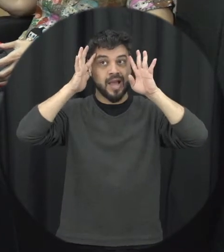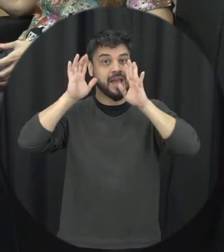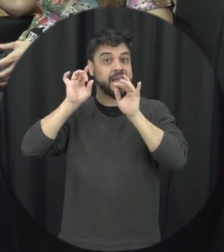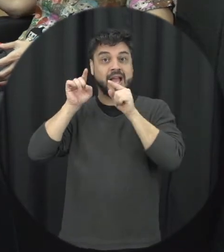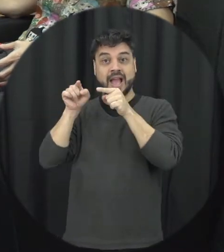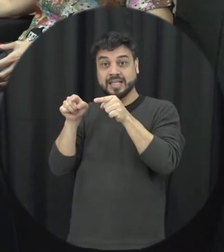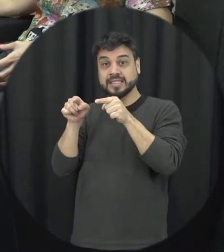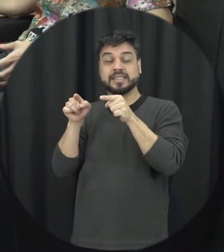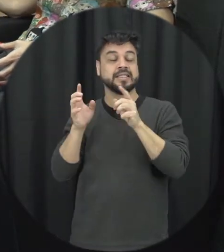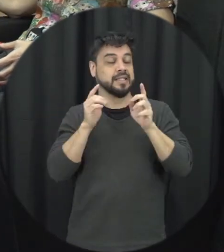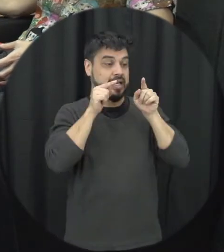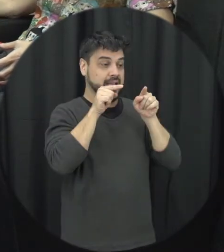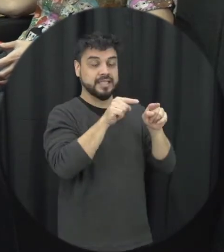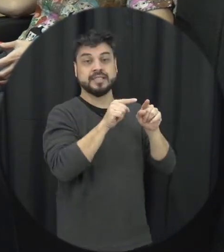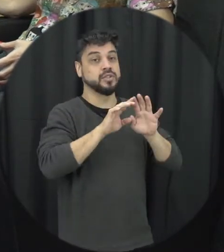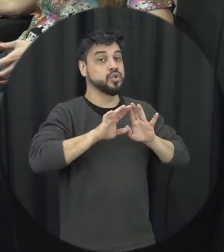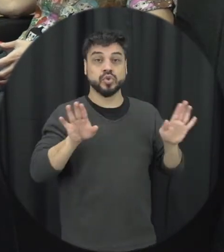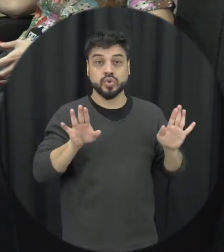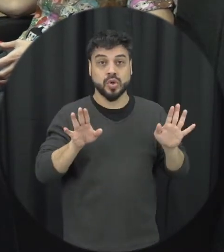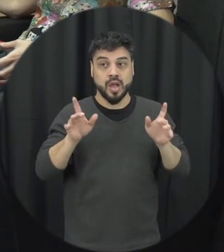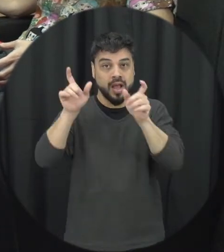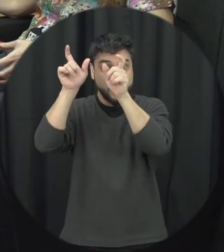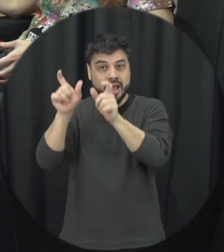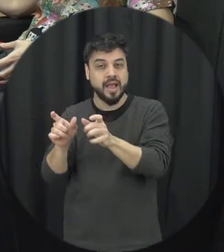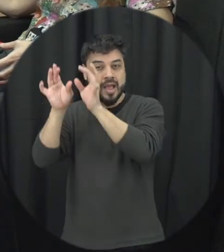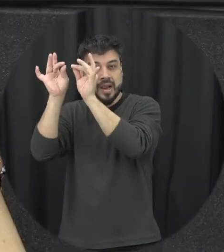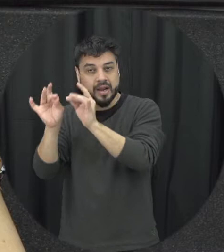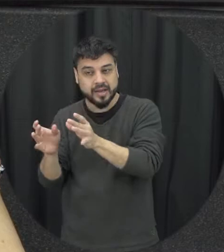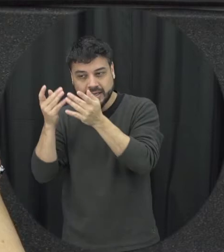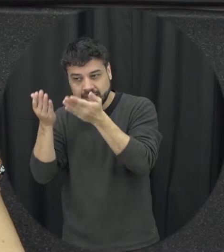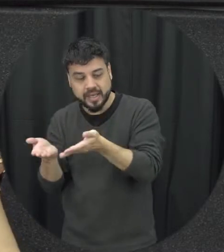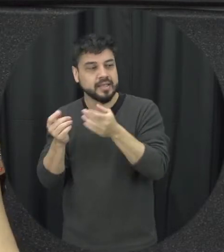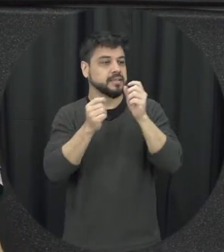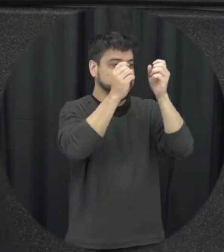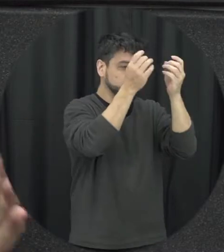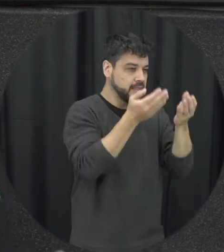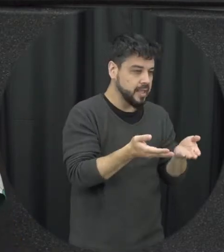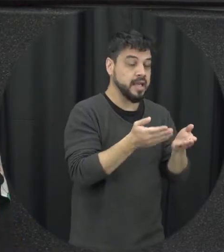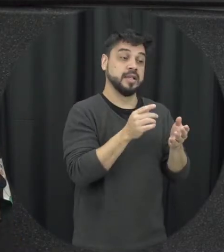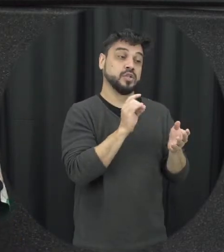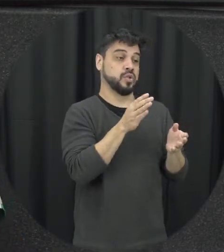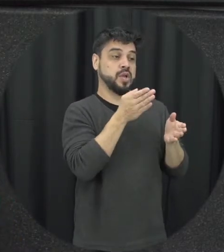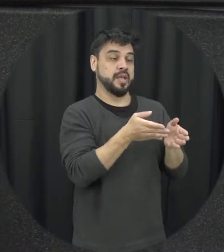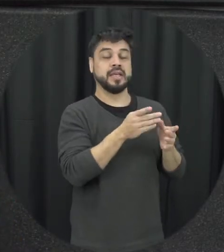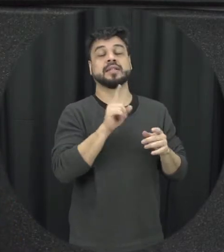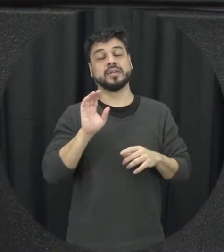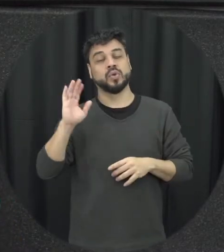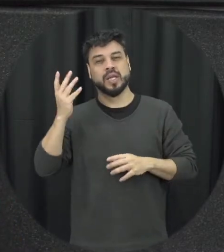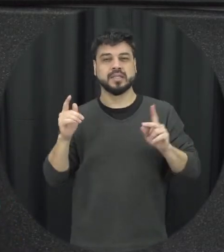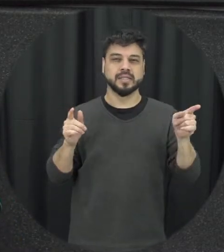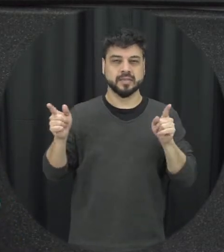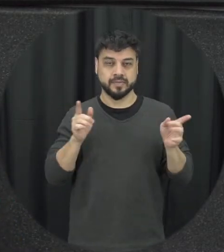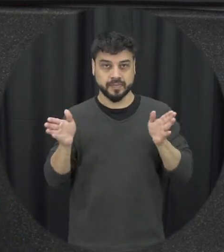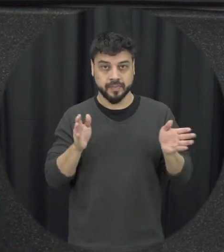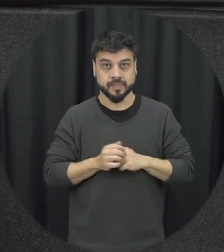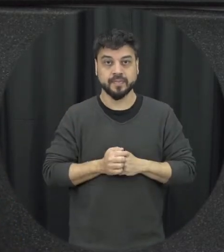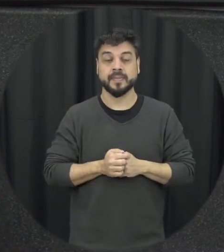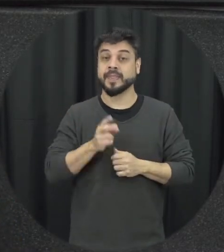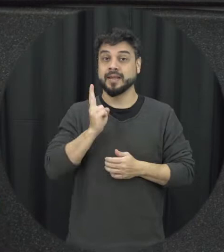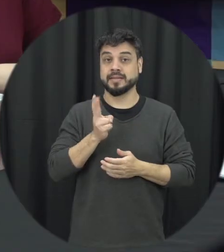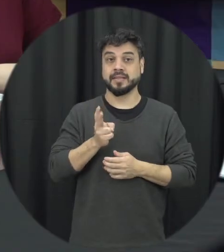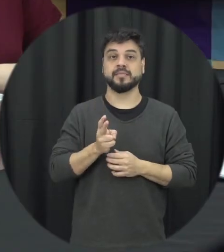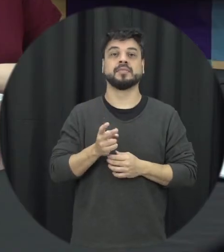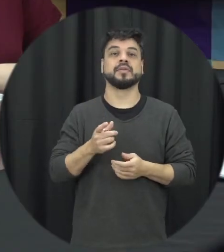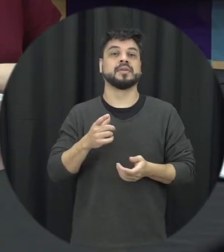esse perfil né pode ser um ambiente emoções perfil seria relacionados saber associado o abençoe isso